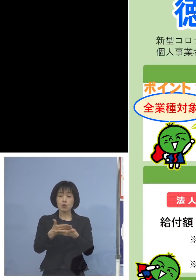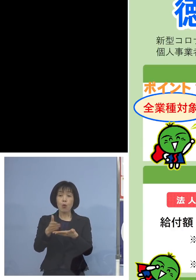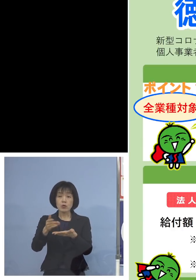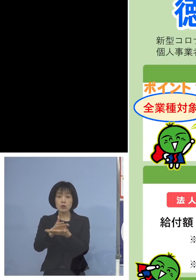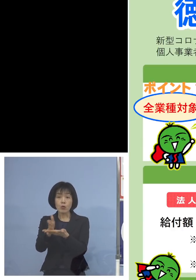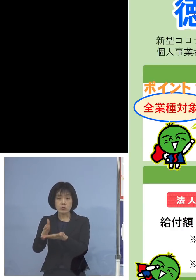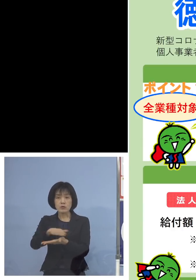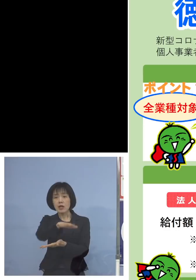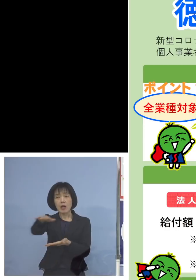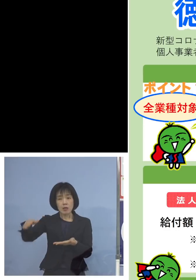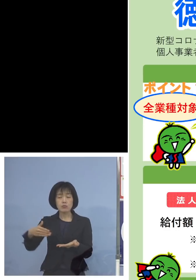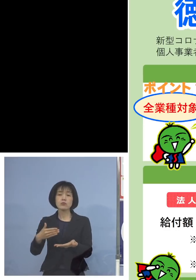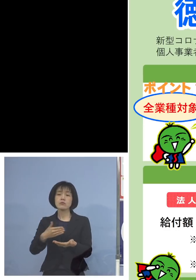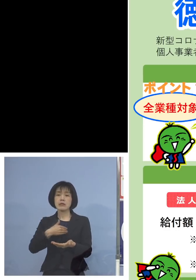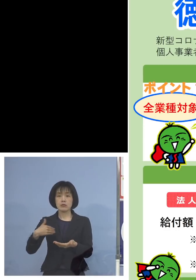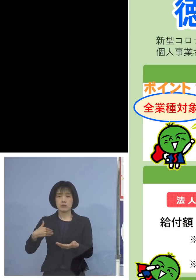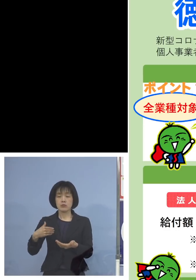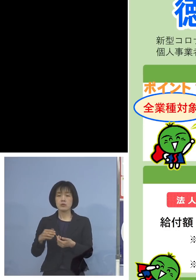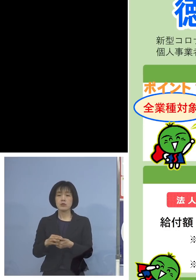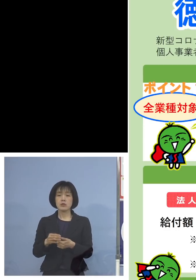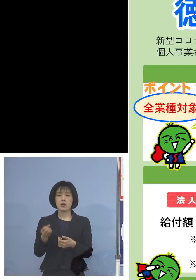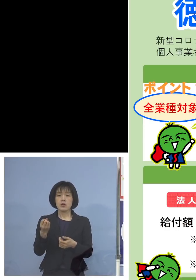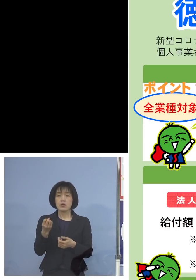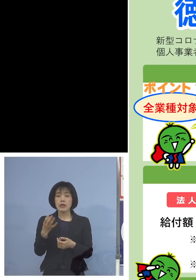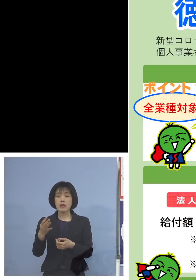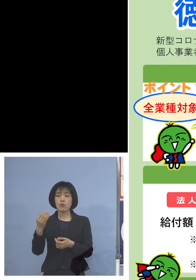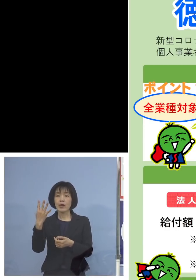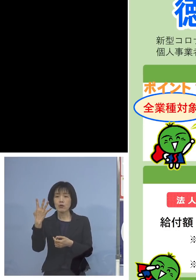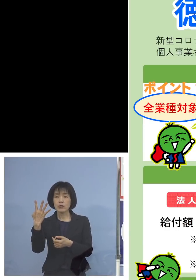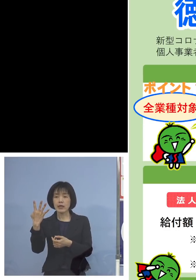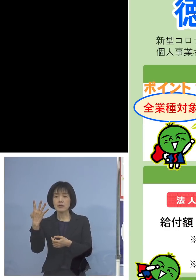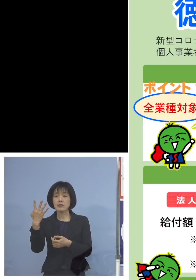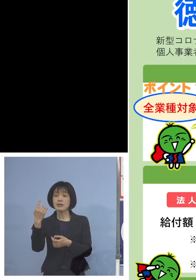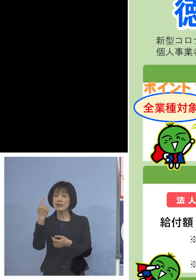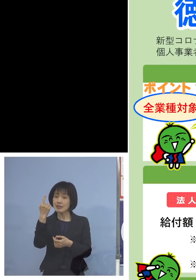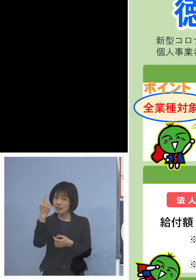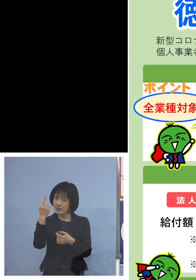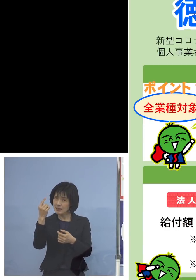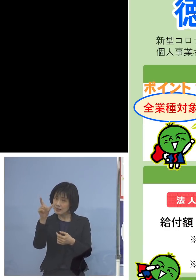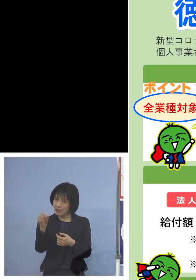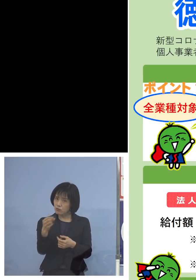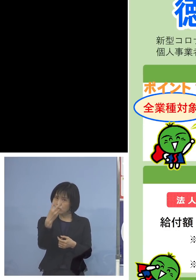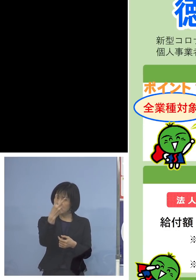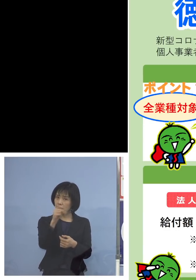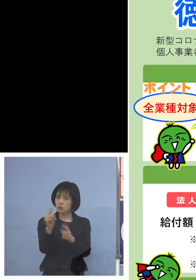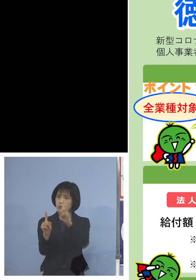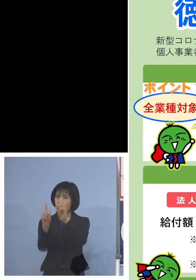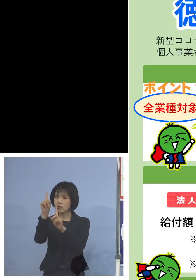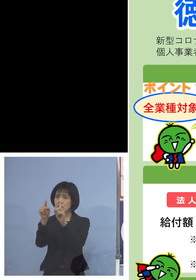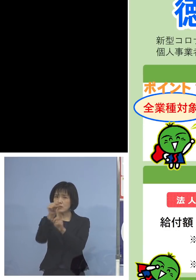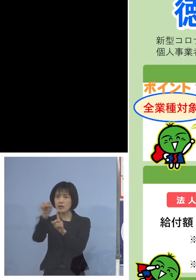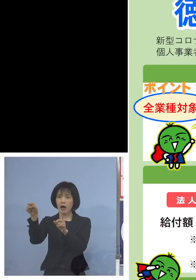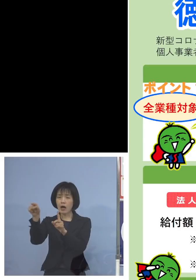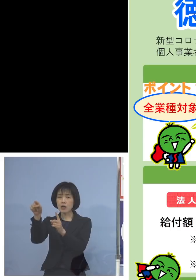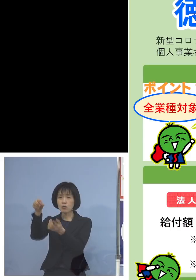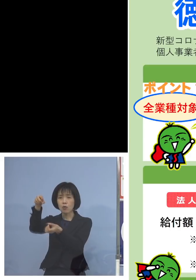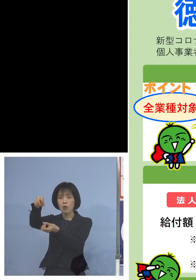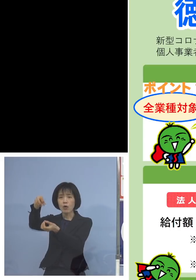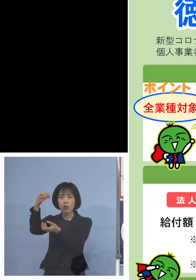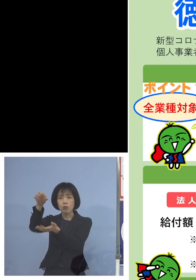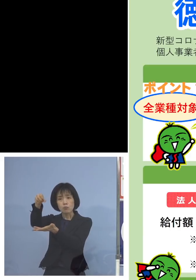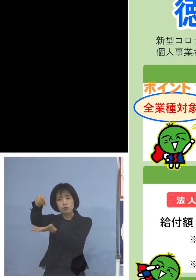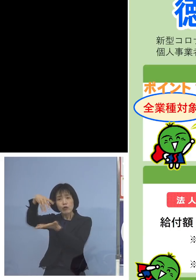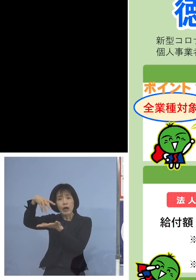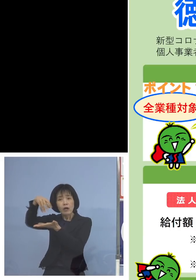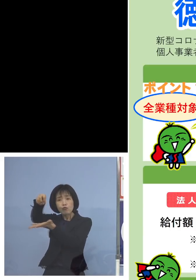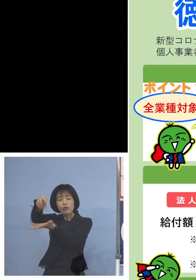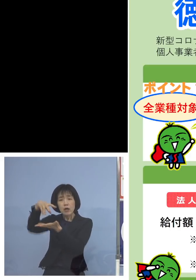そして令和4年1月または2月 いずれかの月の売り上げ